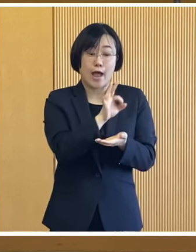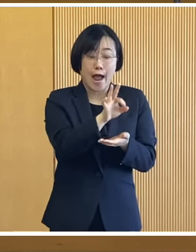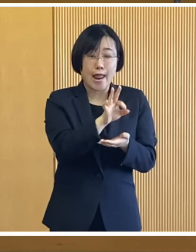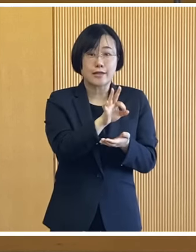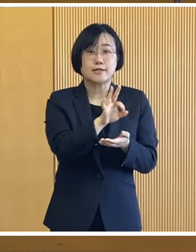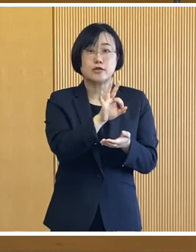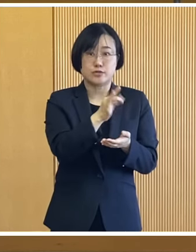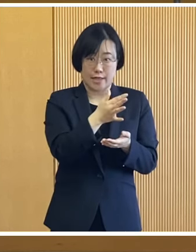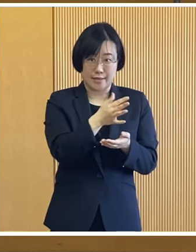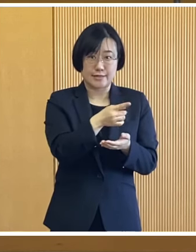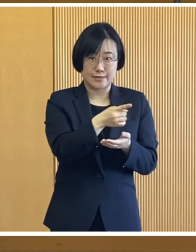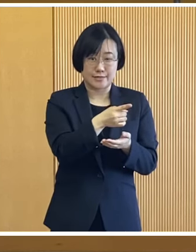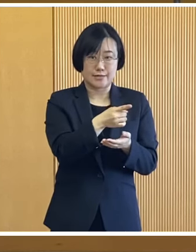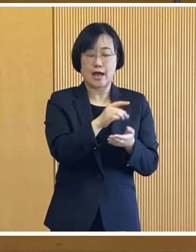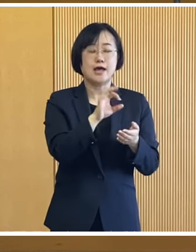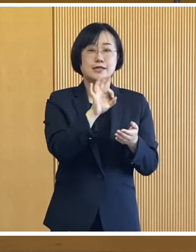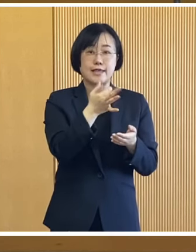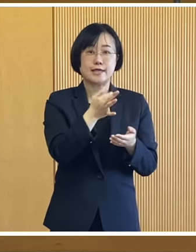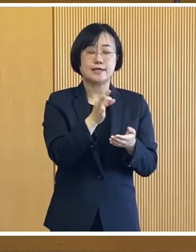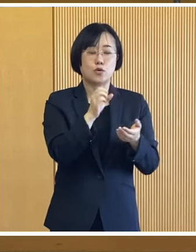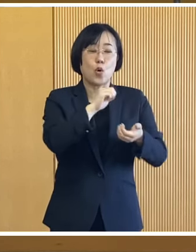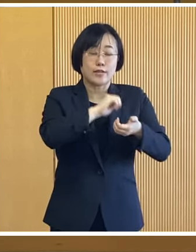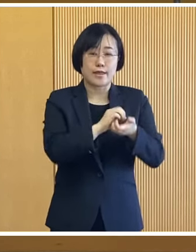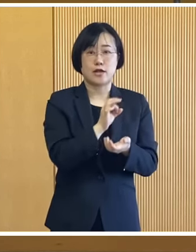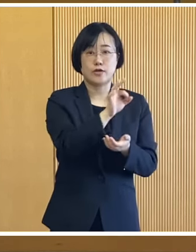課税されている世帯を 対象とした給付金で